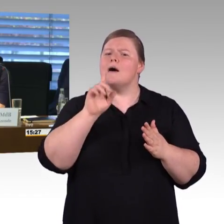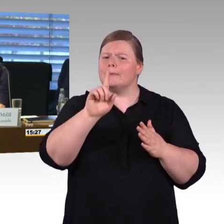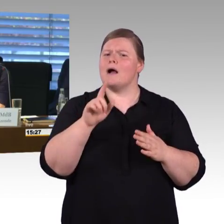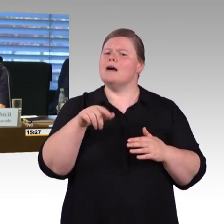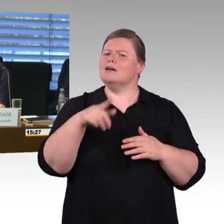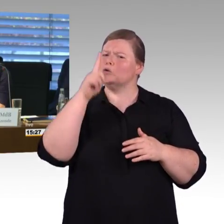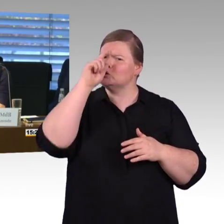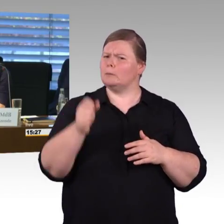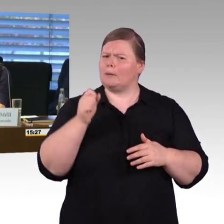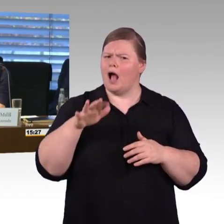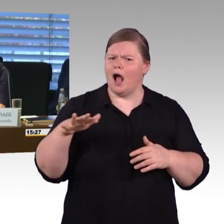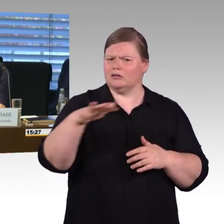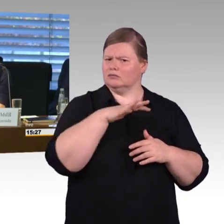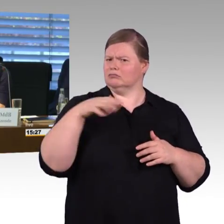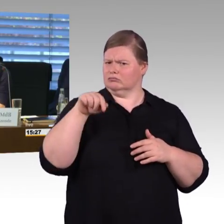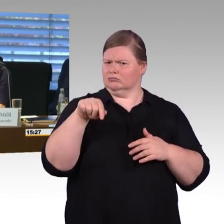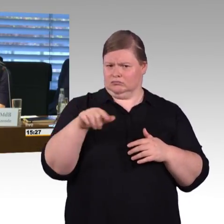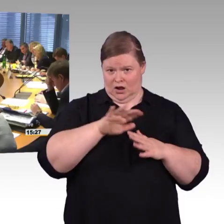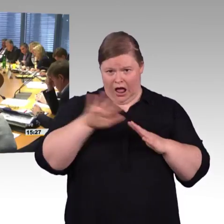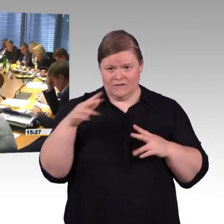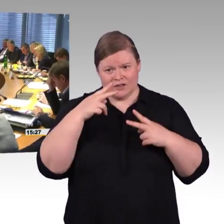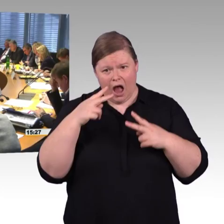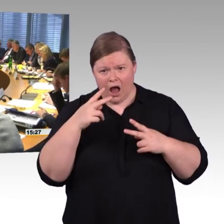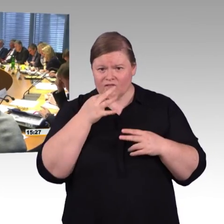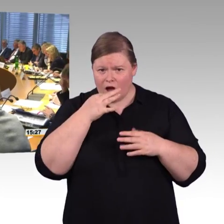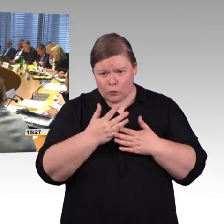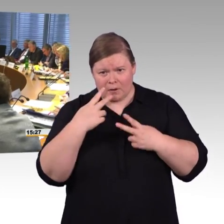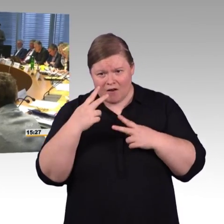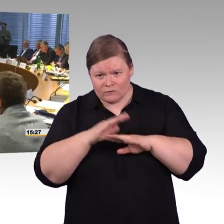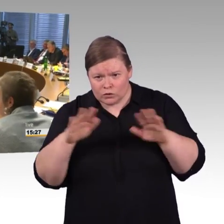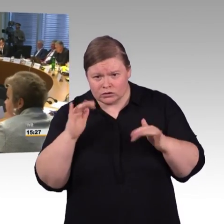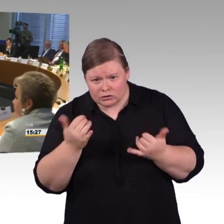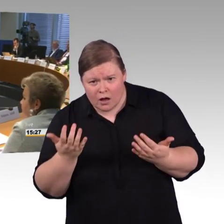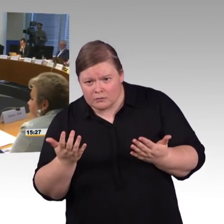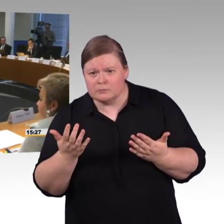Das Thema Digitalisierung ermöglicht uns, wenn wir uns auf einen Datenpool einigen,